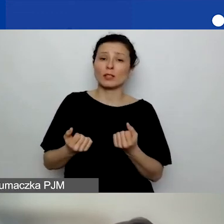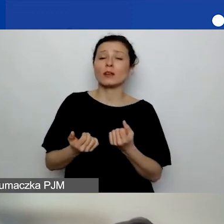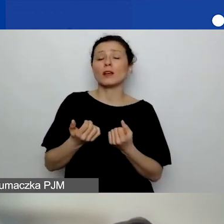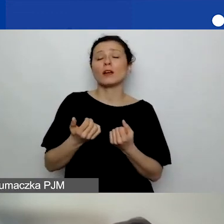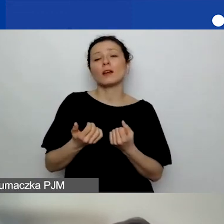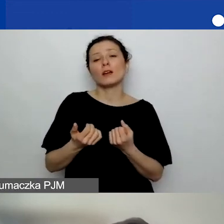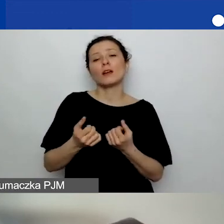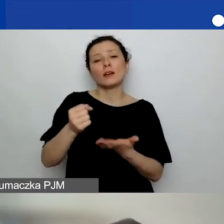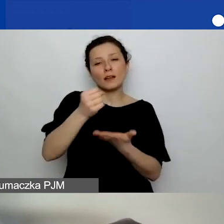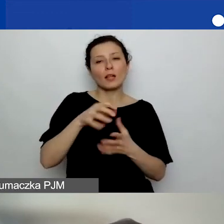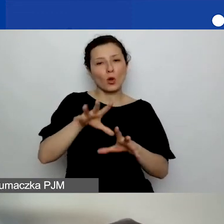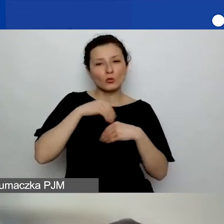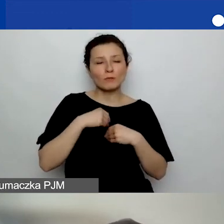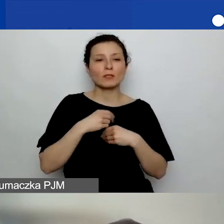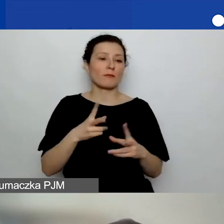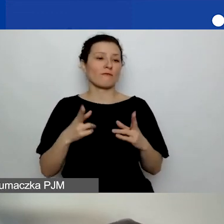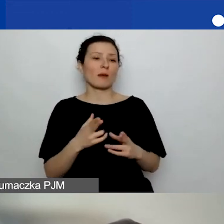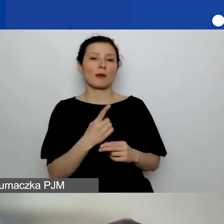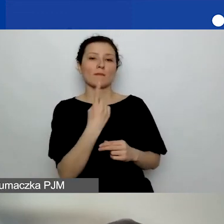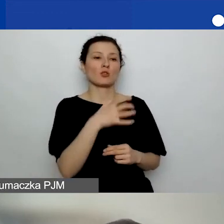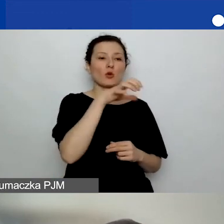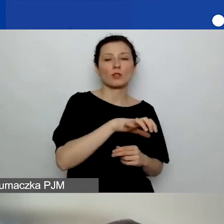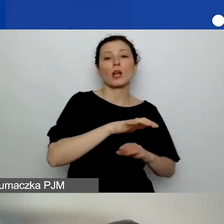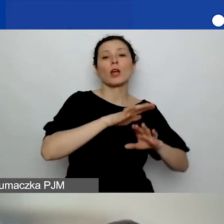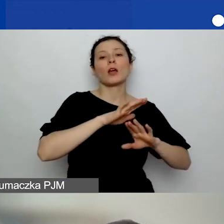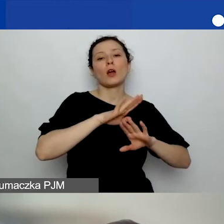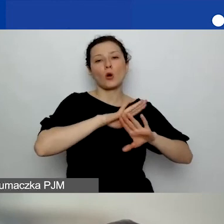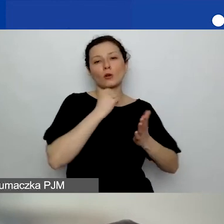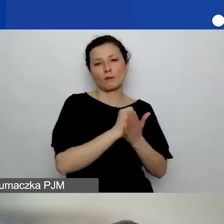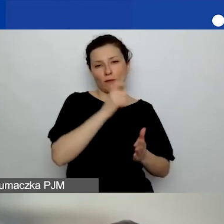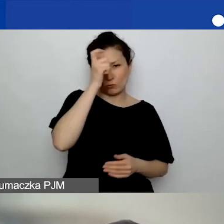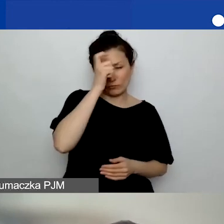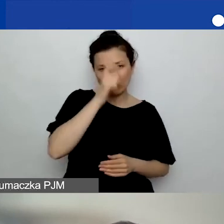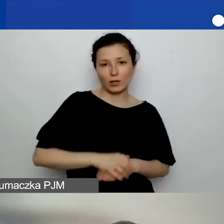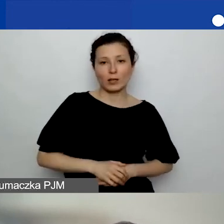w ramach obszaru pierwszego, prawa człowieka, aplikujemy o duży grant